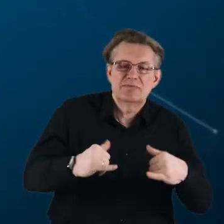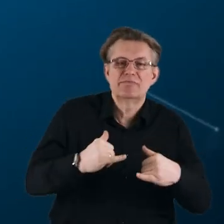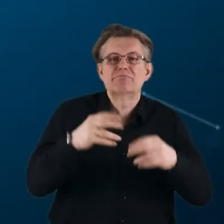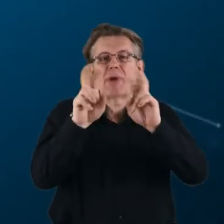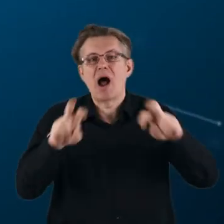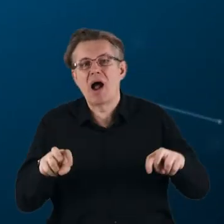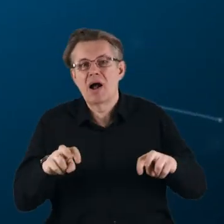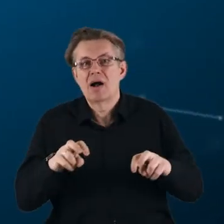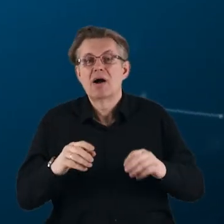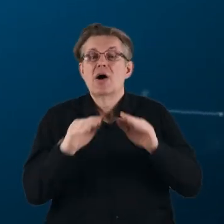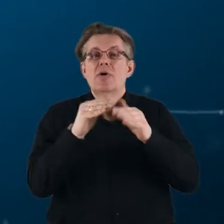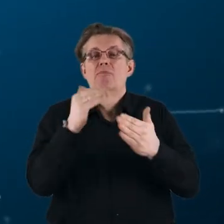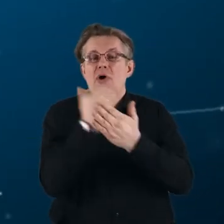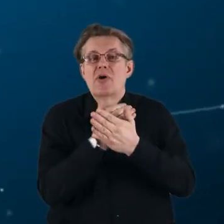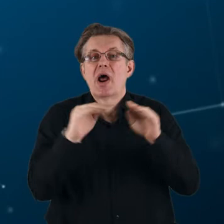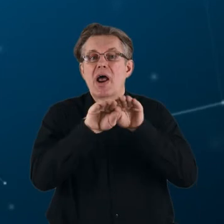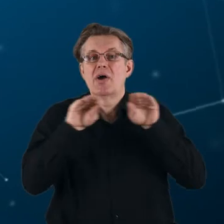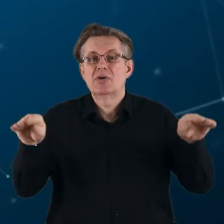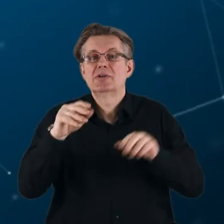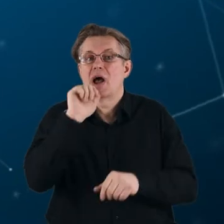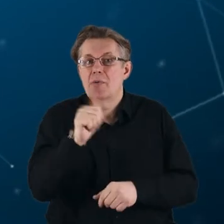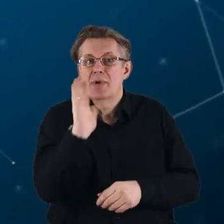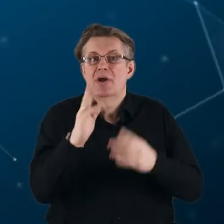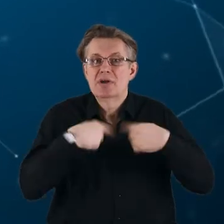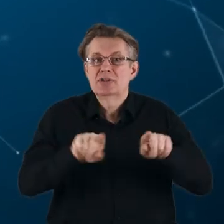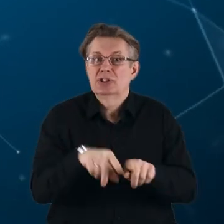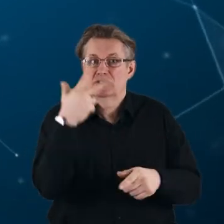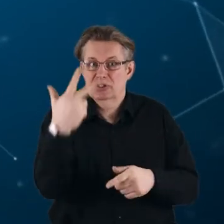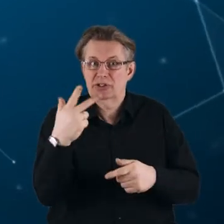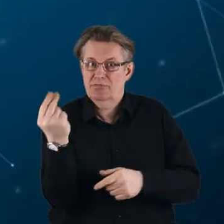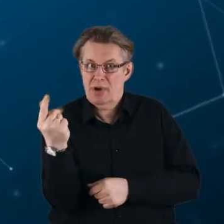W programie Horyzont Europa będą realizowane trzy typy partnerstw: